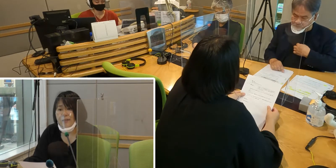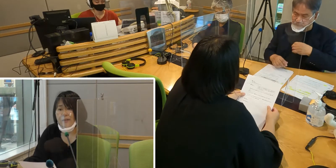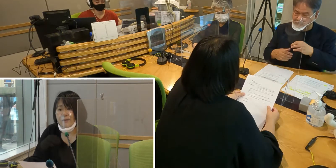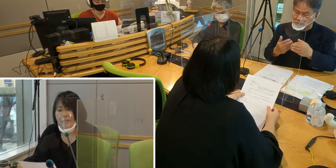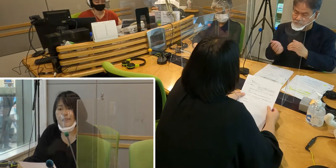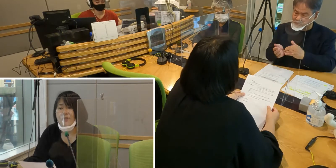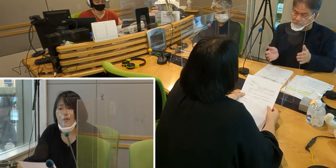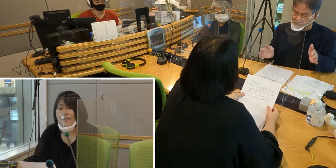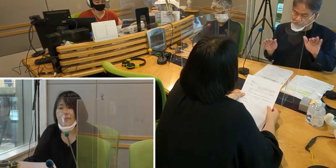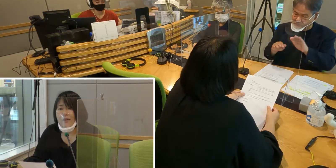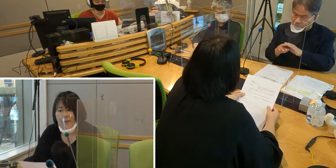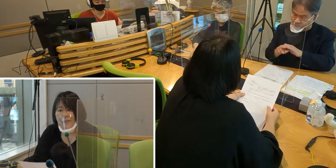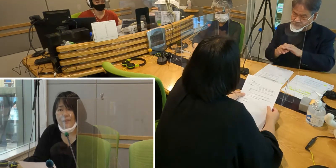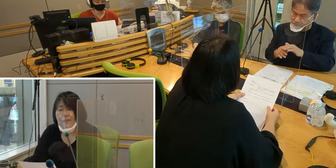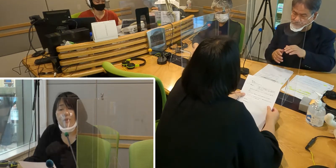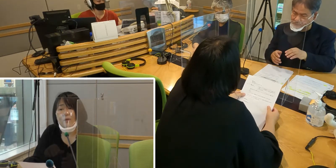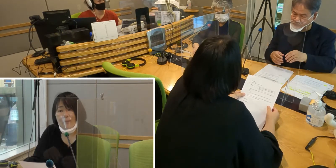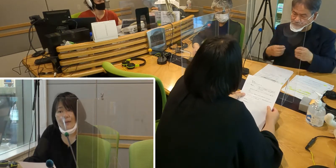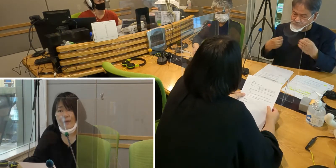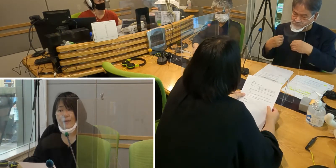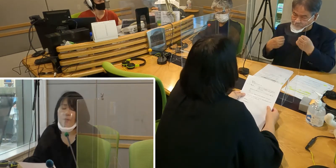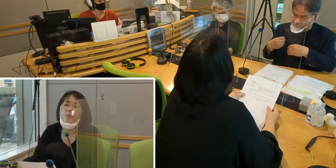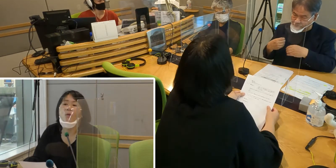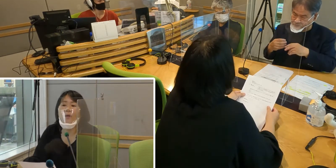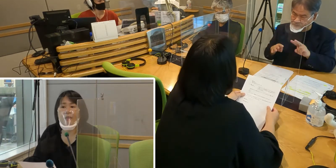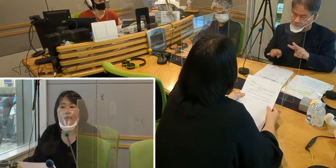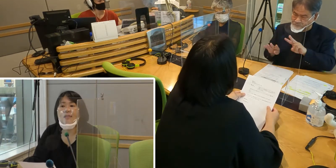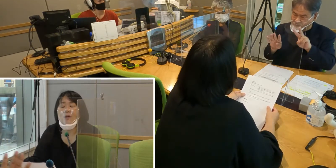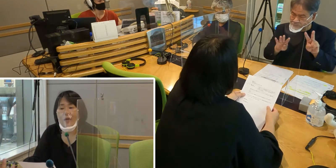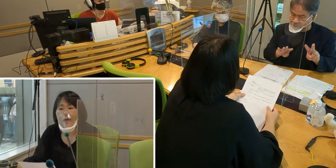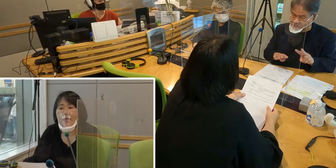嬉しいと感じています。例えば病院ですとか